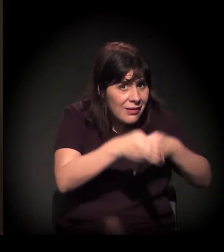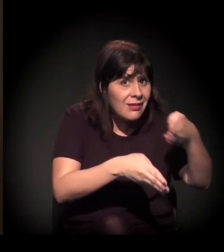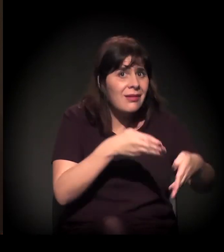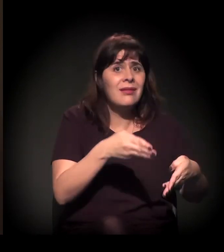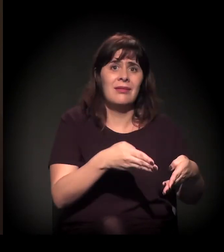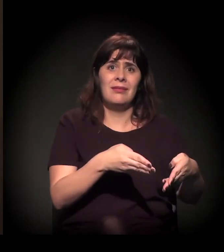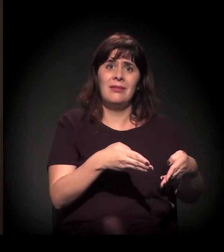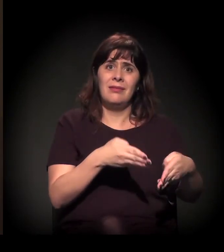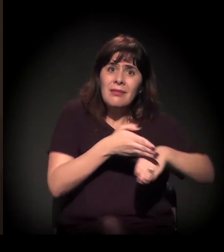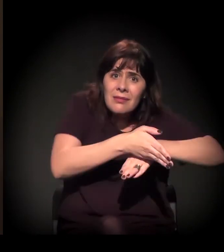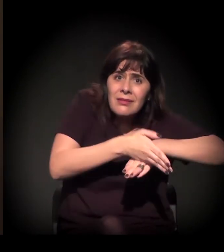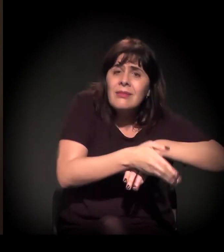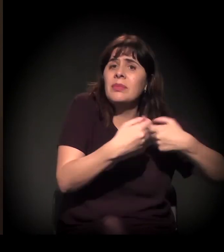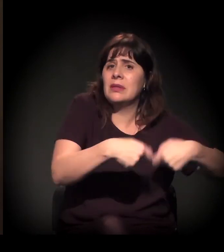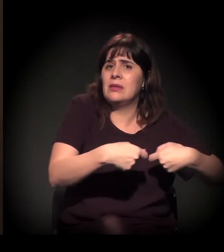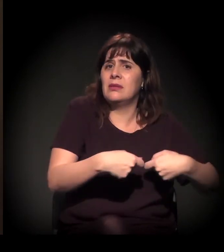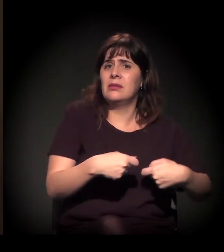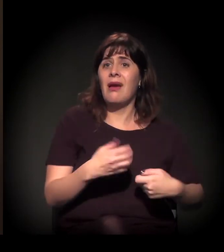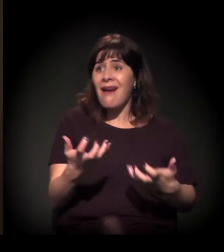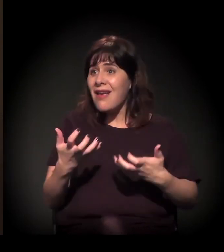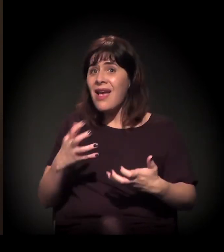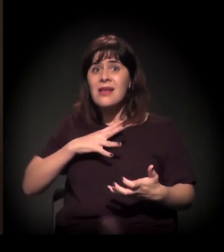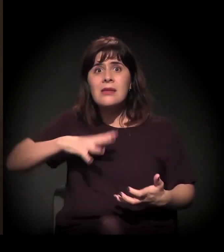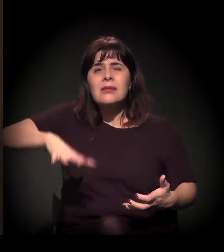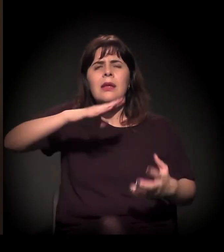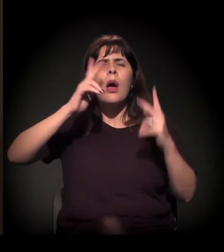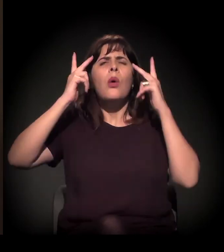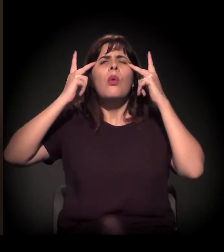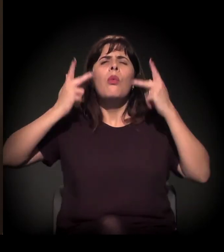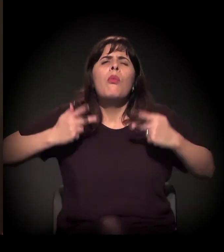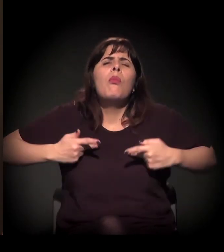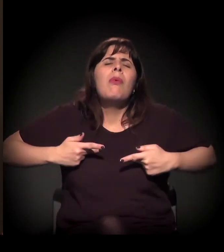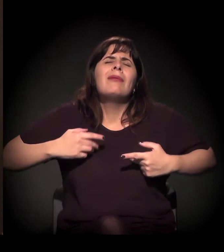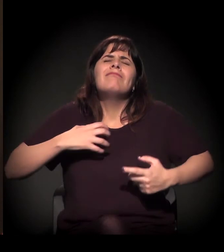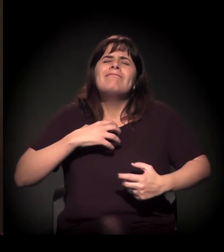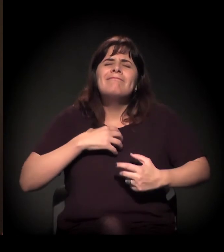Uma cidade mais humana... Vamos nos juntar, vamos participar,